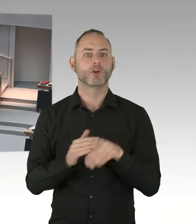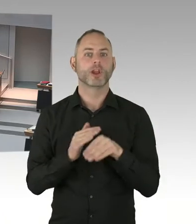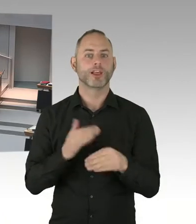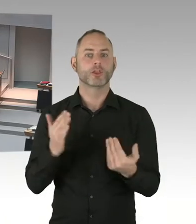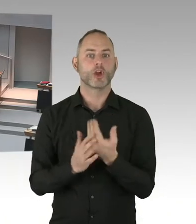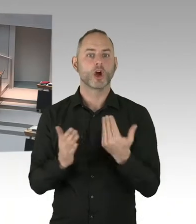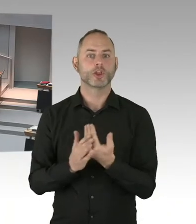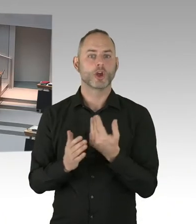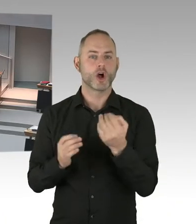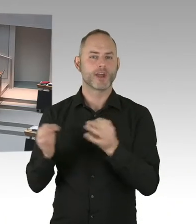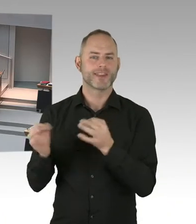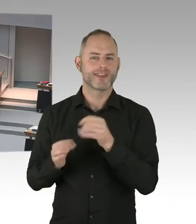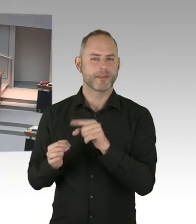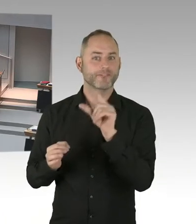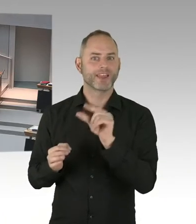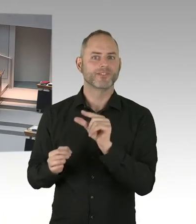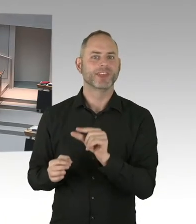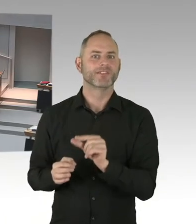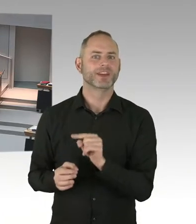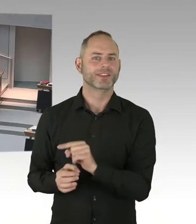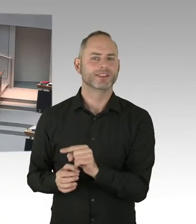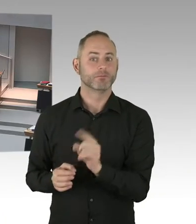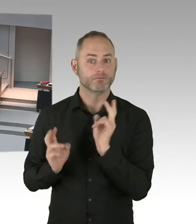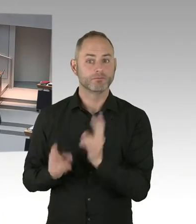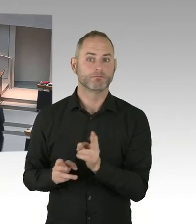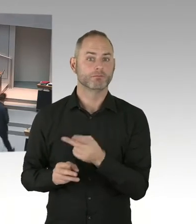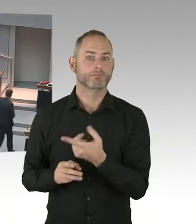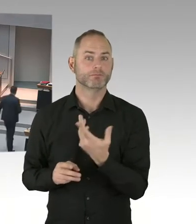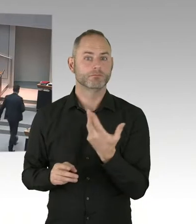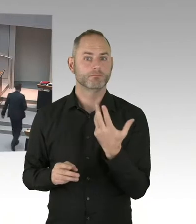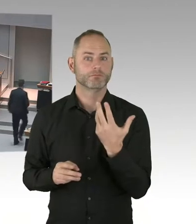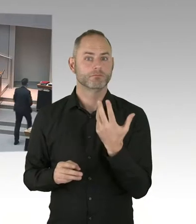in unserer Stadt. (Präsidium) Für den Senat antwortet Frau Senatorin Breitenbach.